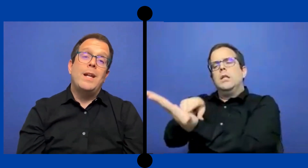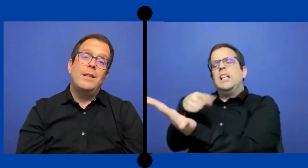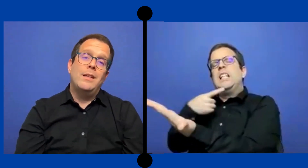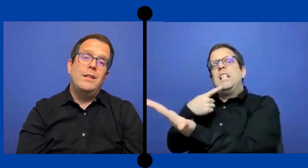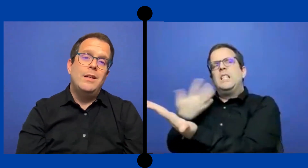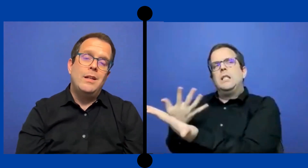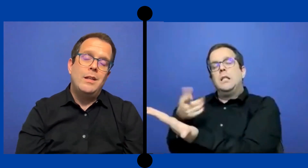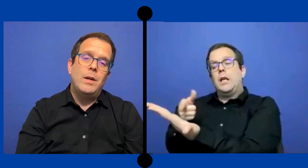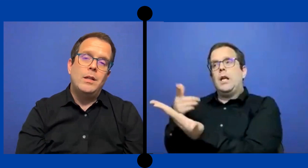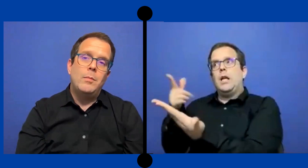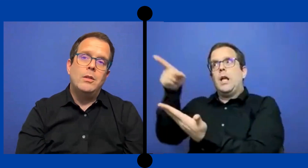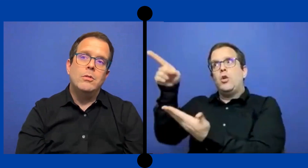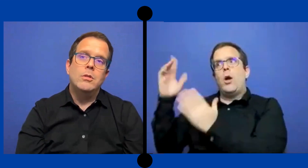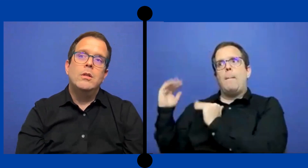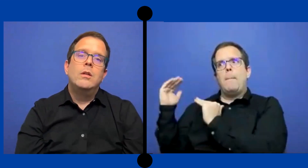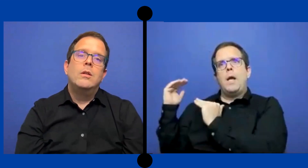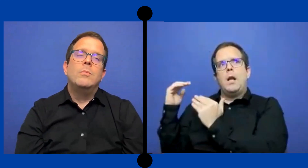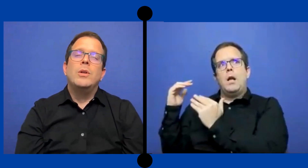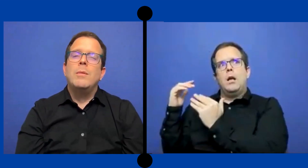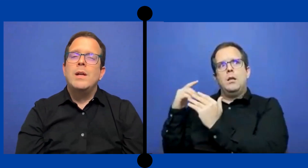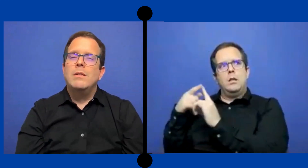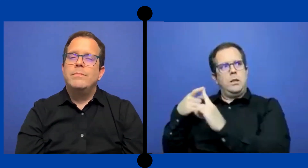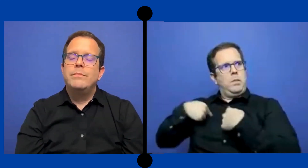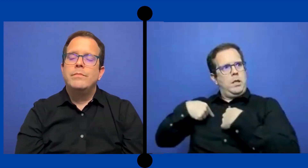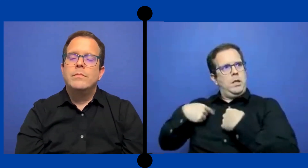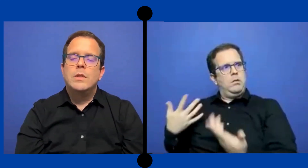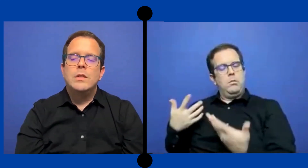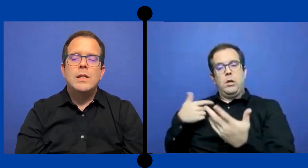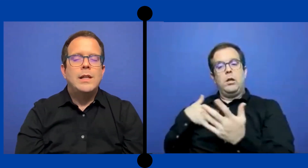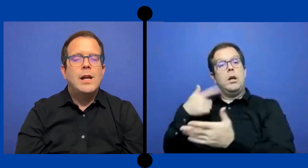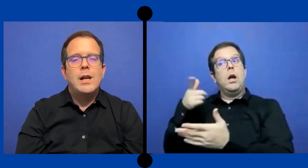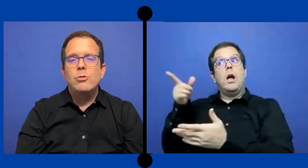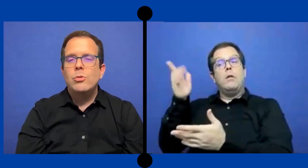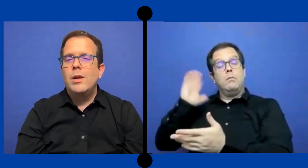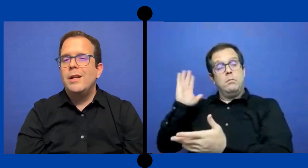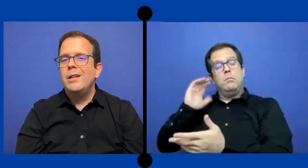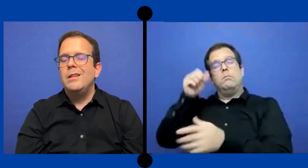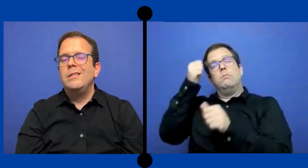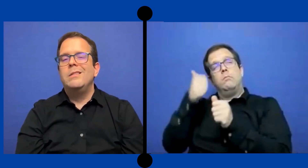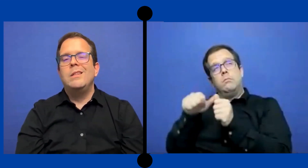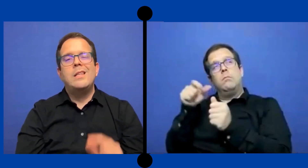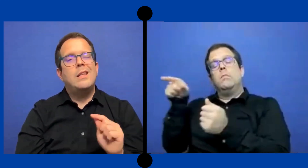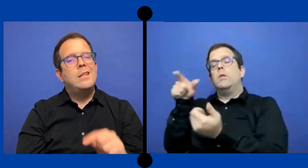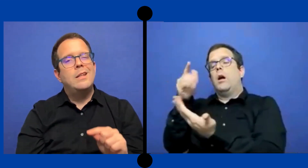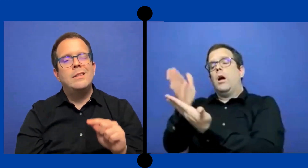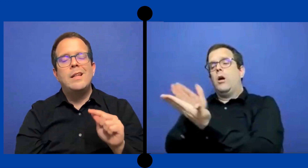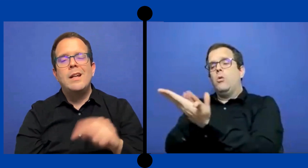esperan de ti en el departamento. Porque habían ciertas cláusulas que añadían tareas que ...